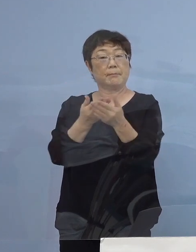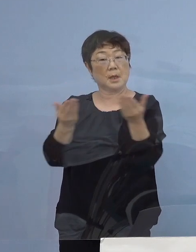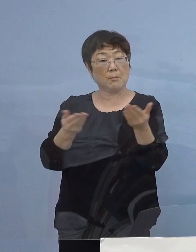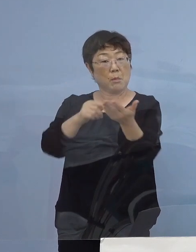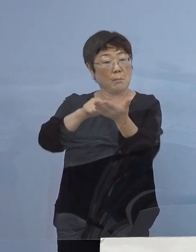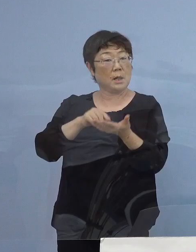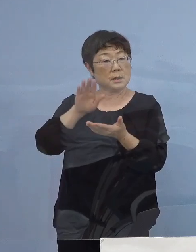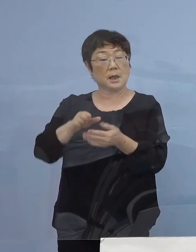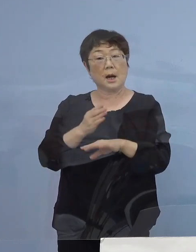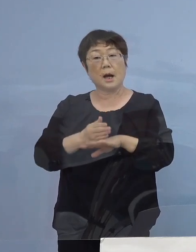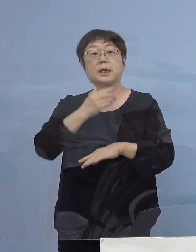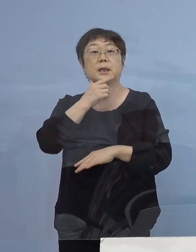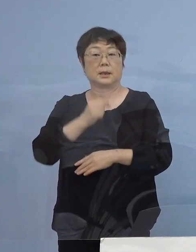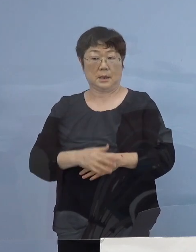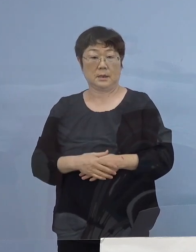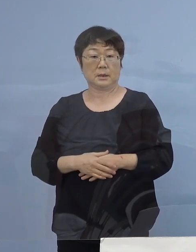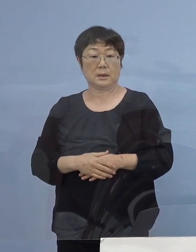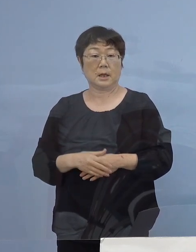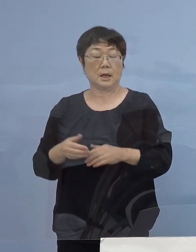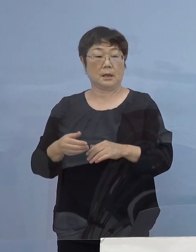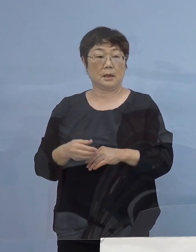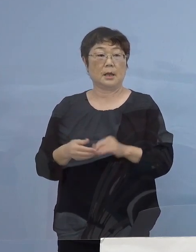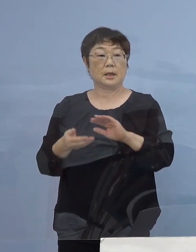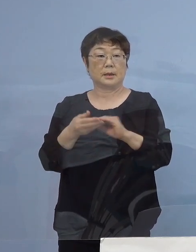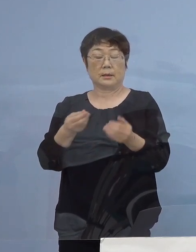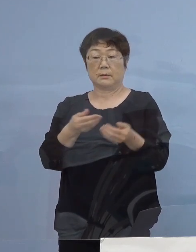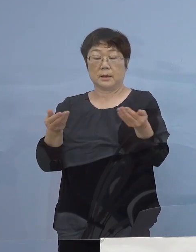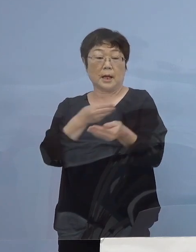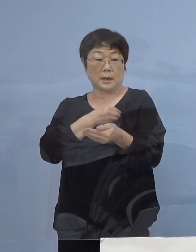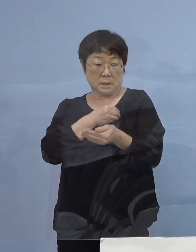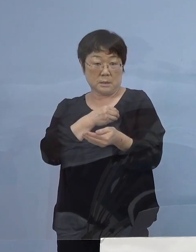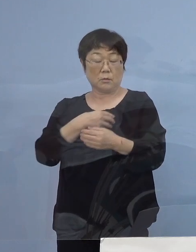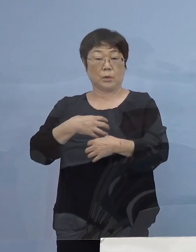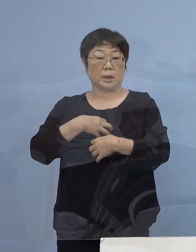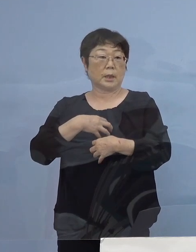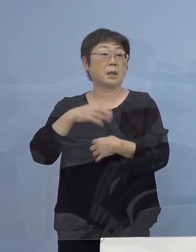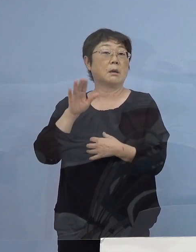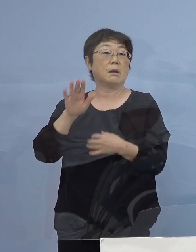こうした形で店員の皆さん方の 危険度も増すわけでありますので